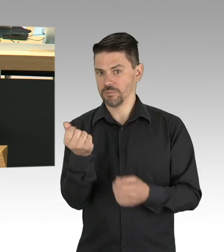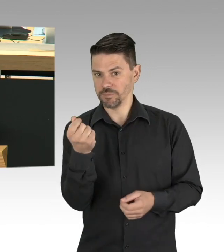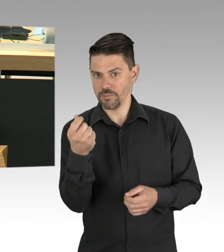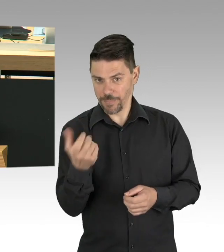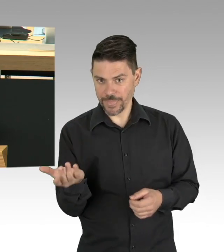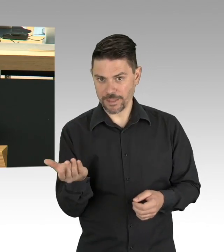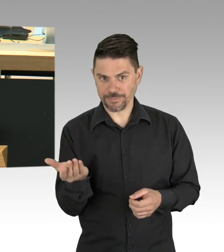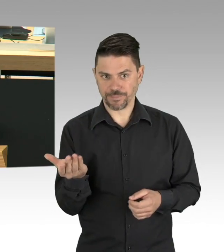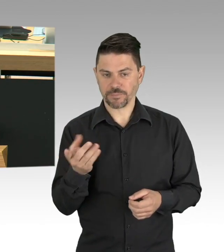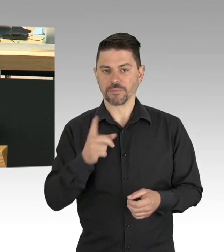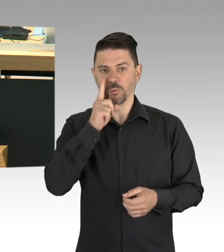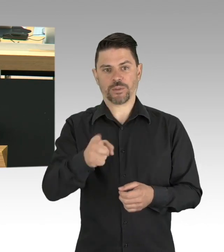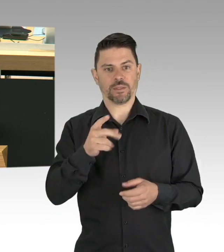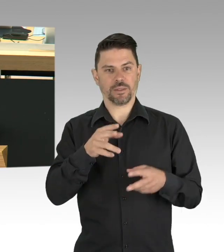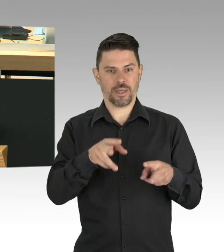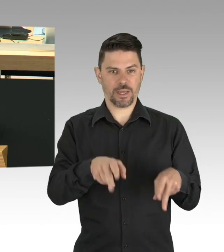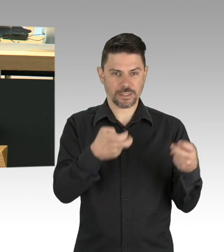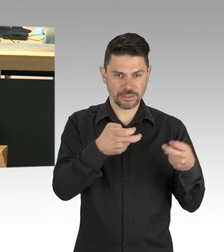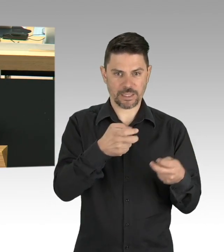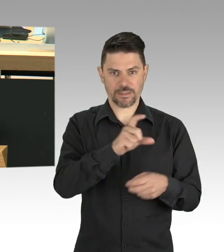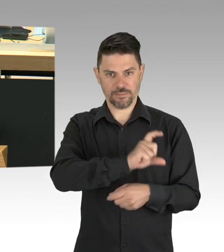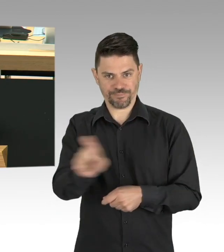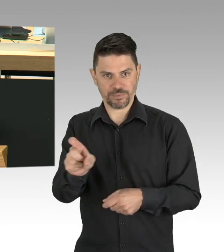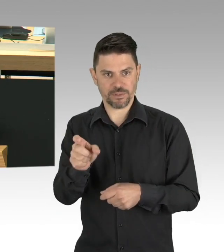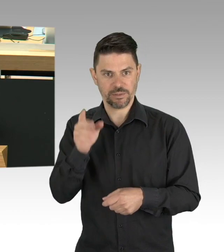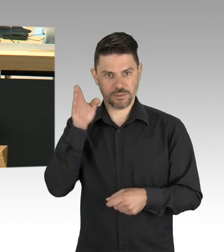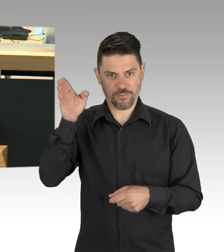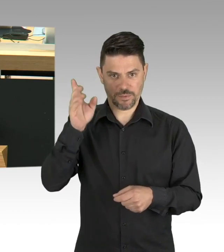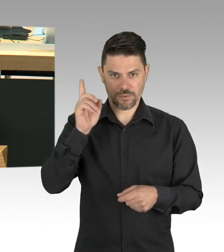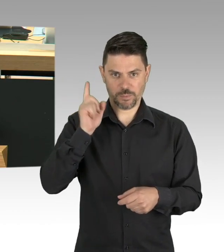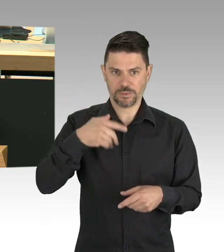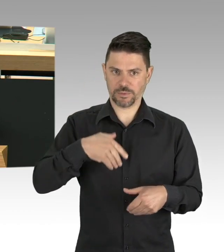lassen Sie uns aber auch auf der Grundlage der stetig wachsenden Wissenschaftlichen Erkenntnisse